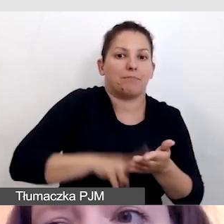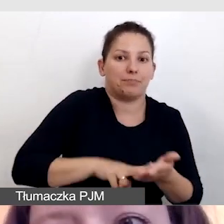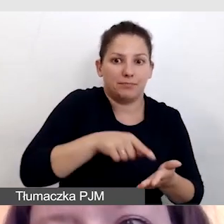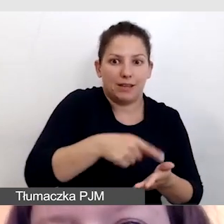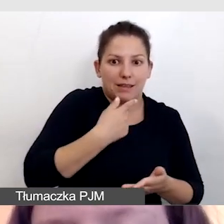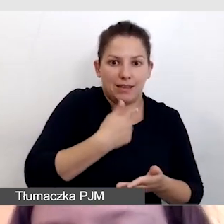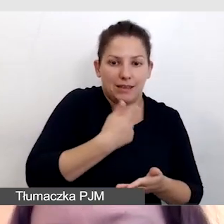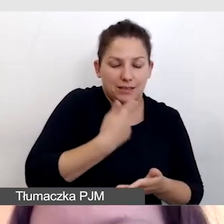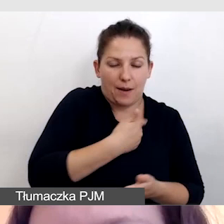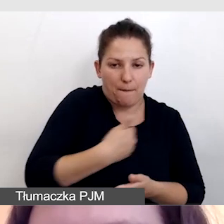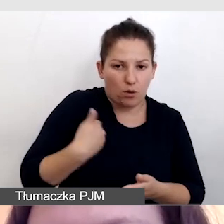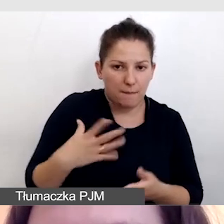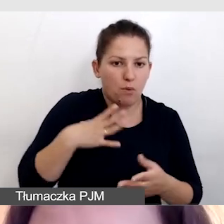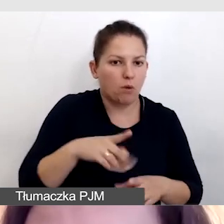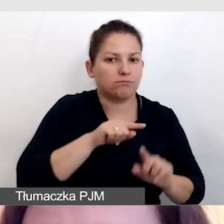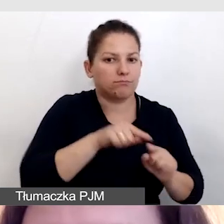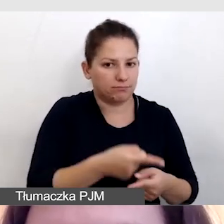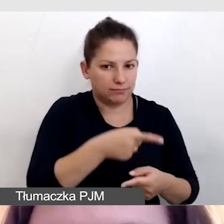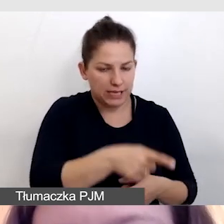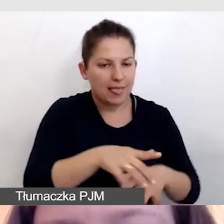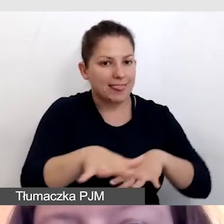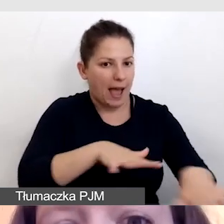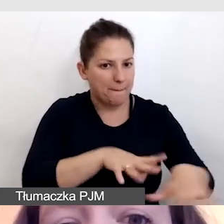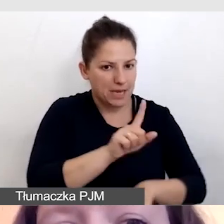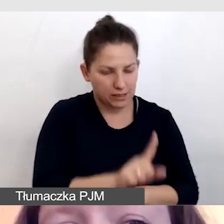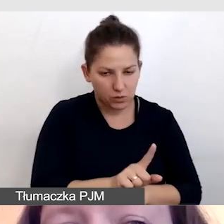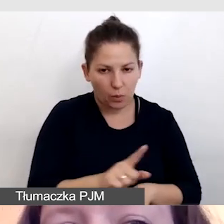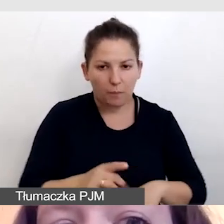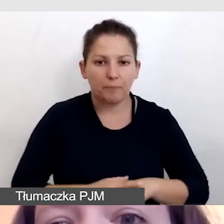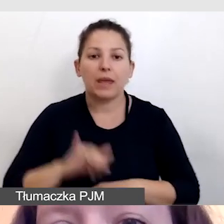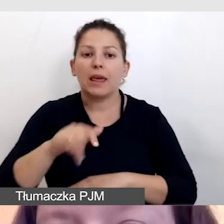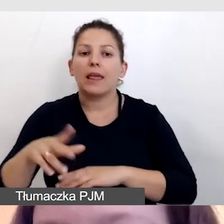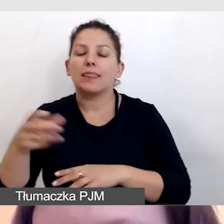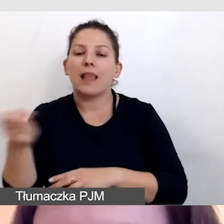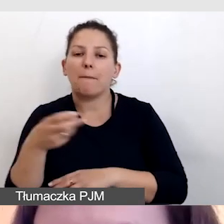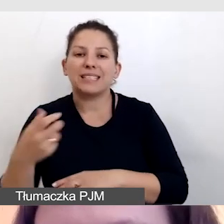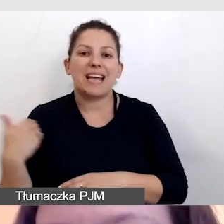i te napisy były organizowane stacjonarnie, i napisy angielskie,